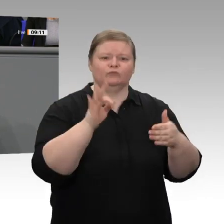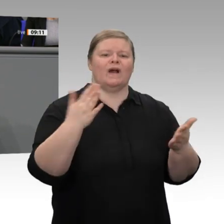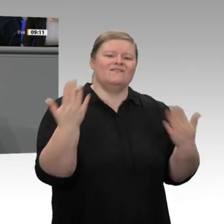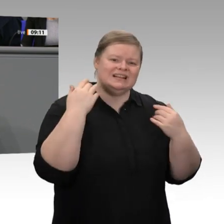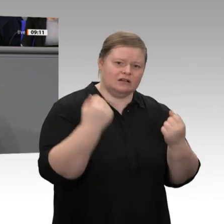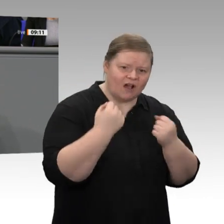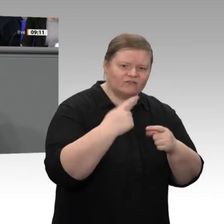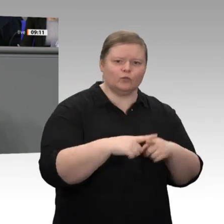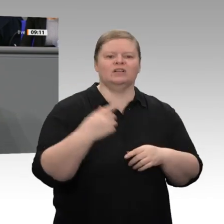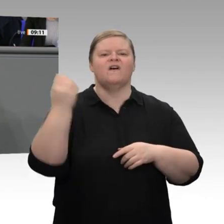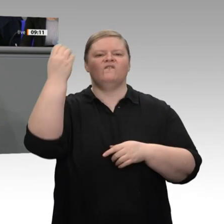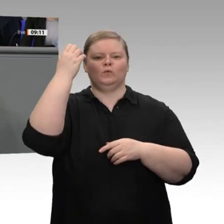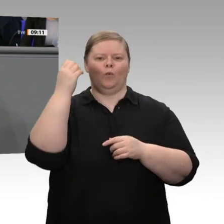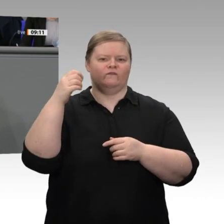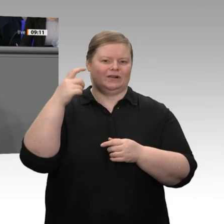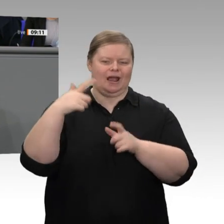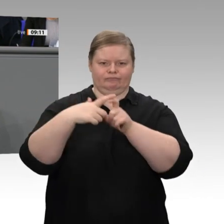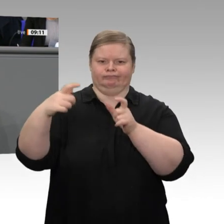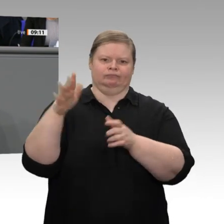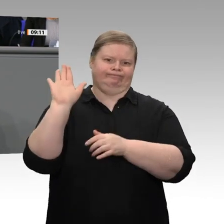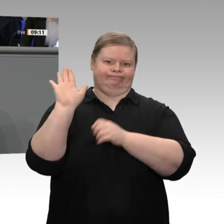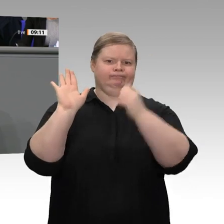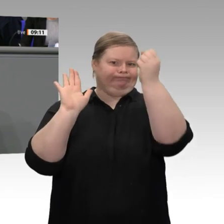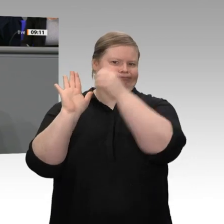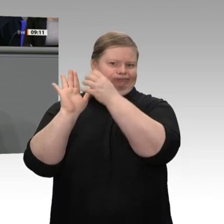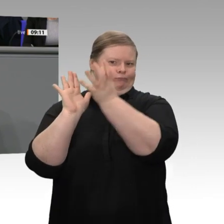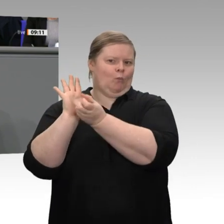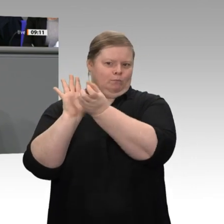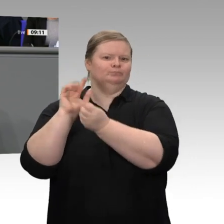und darum, dass die Leitungen fertig werden und der Strom bezahlbar wird. Das bringt